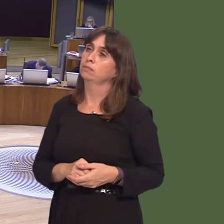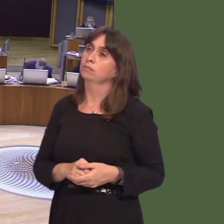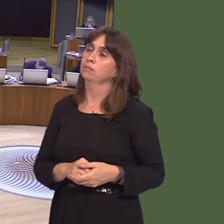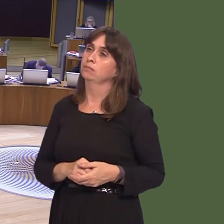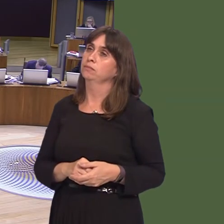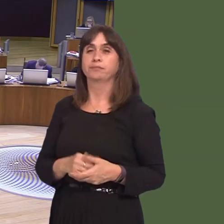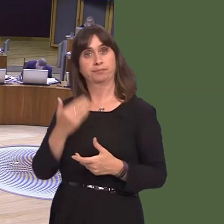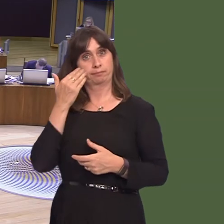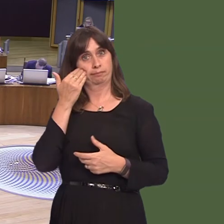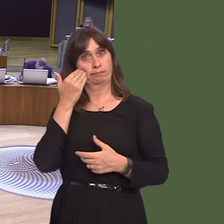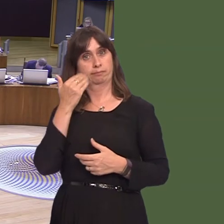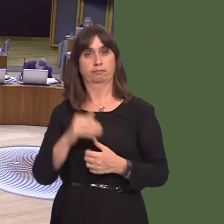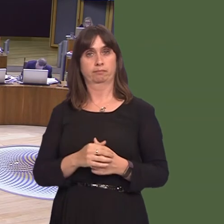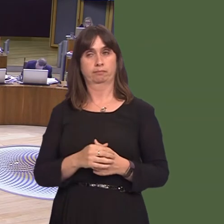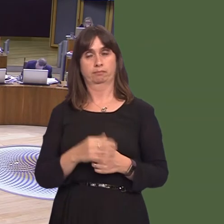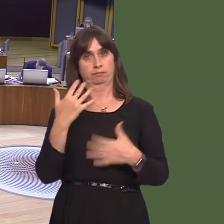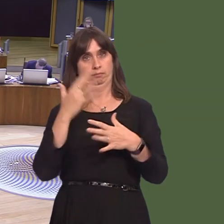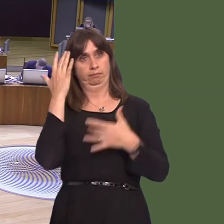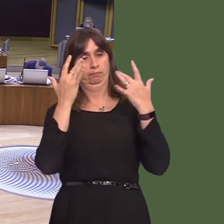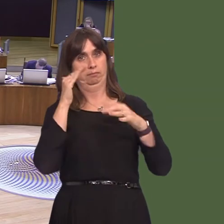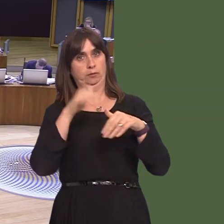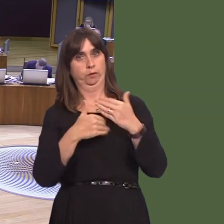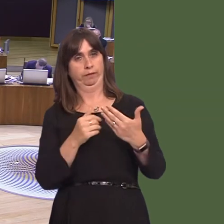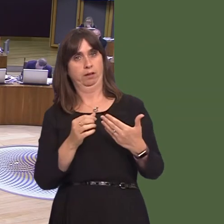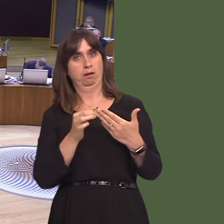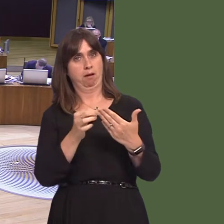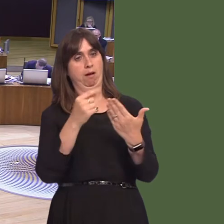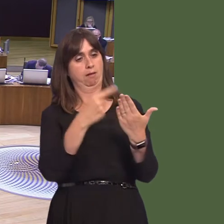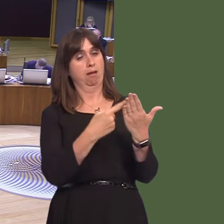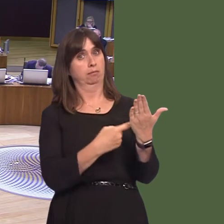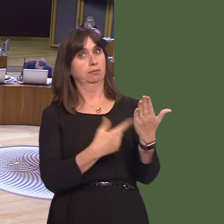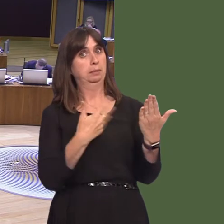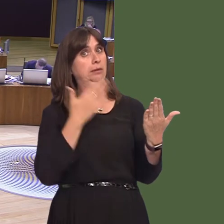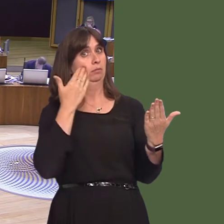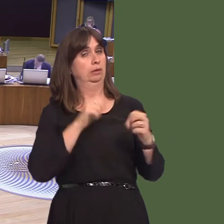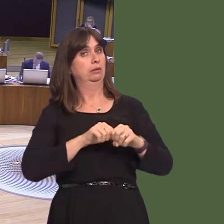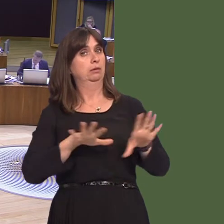just a little earlier to the guidance that we have recently providedóupdated guidanceóin